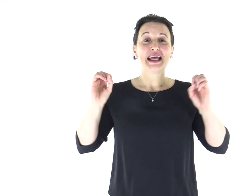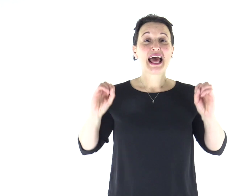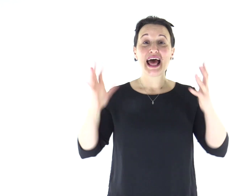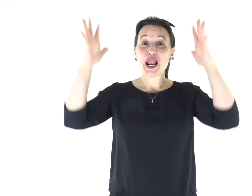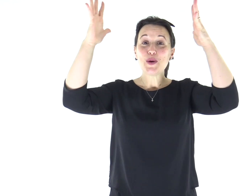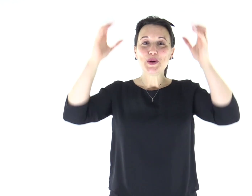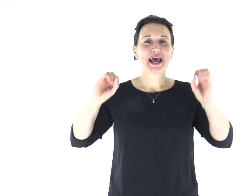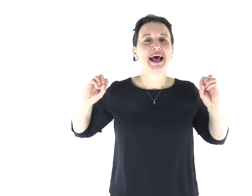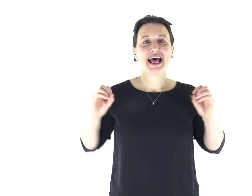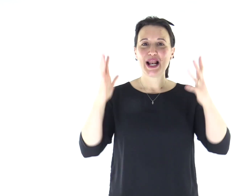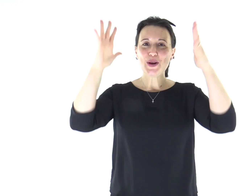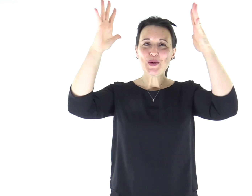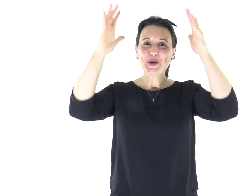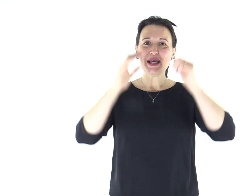Alleluia, alleluia.